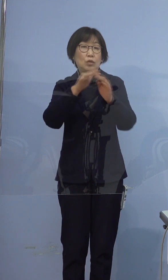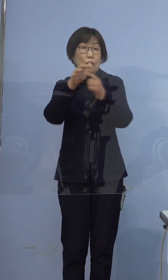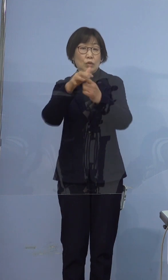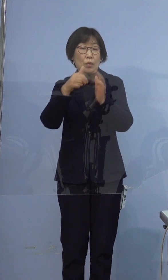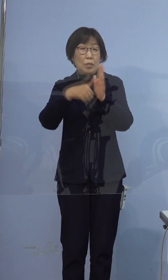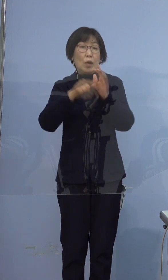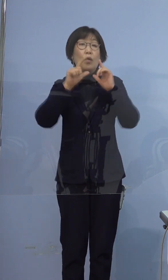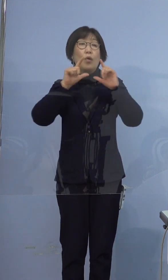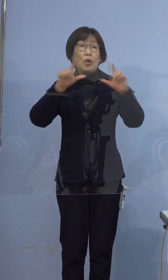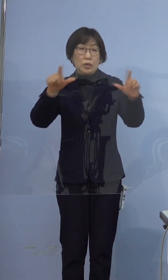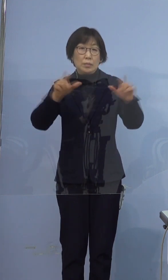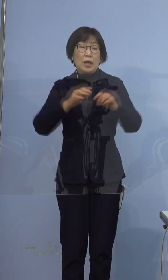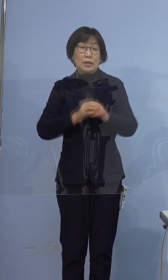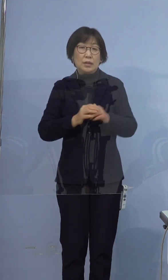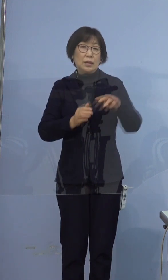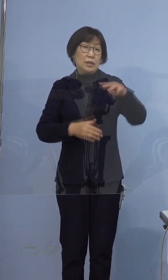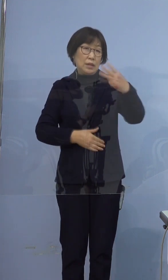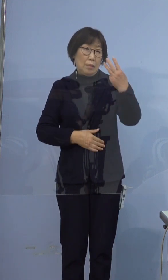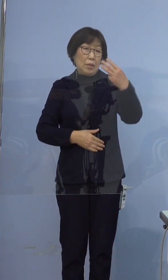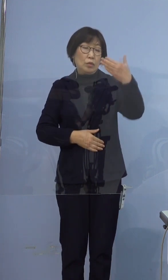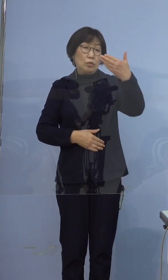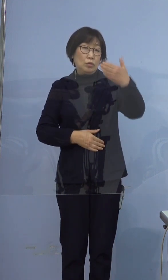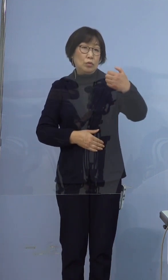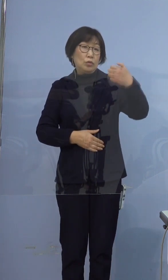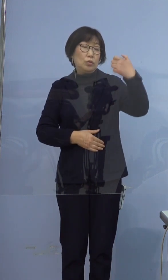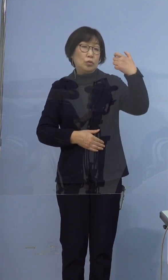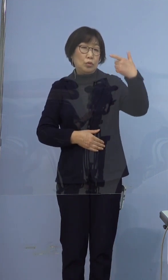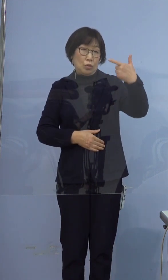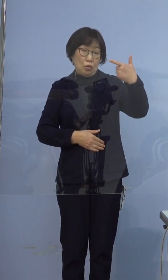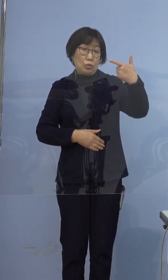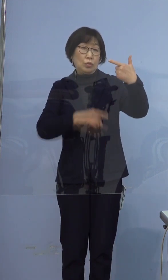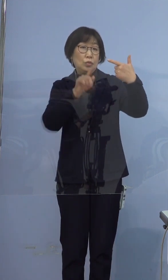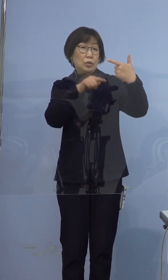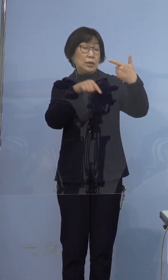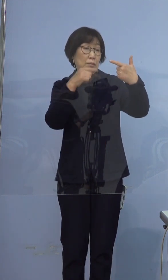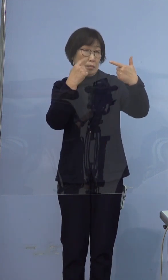まず、396例目の感染者についてでございます